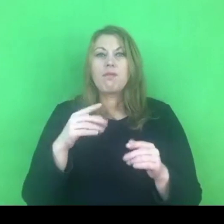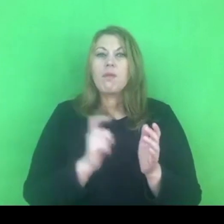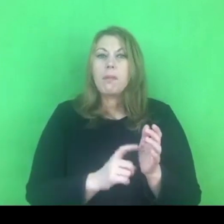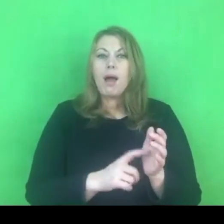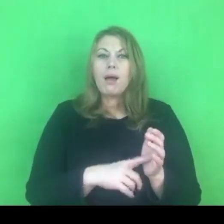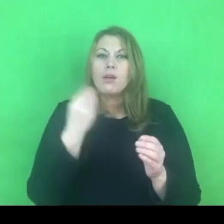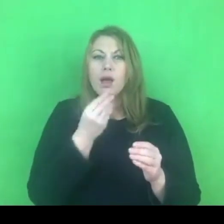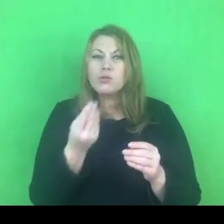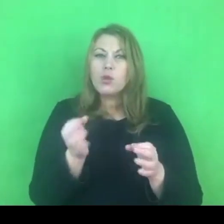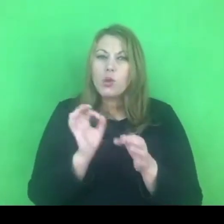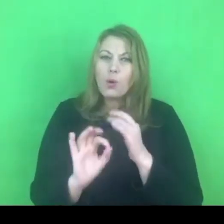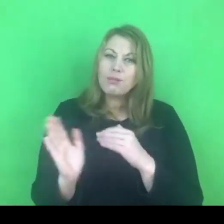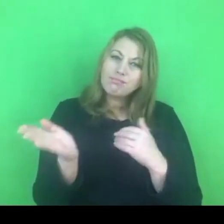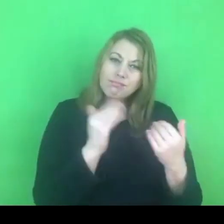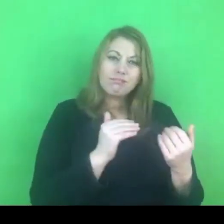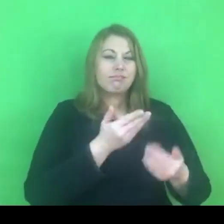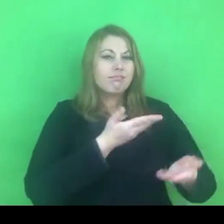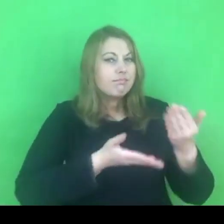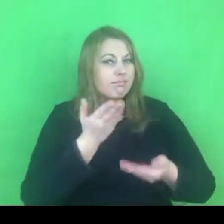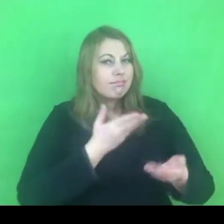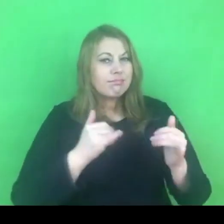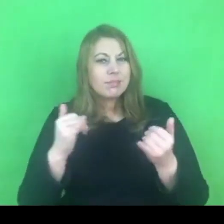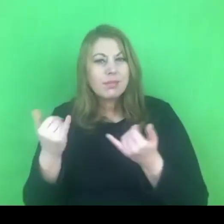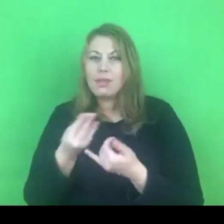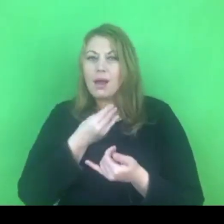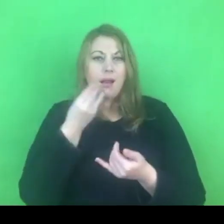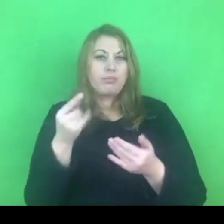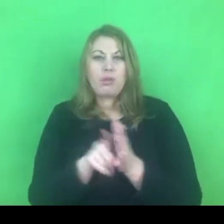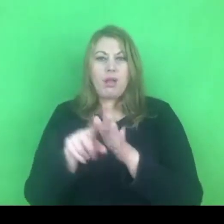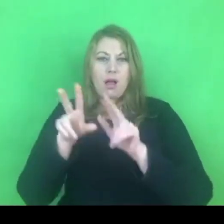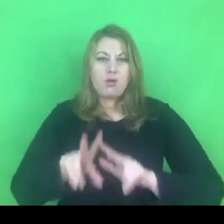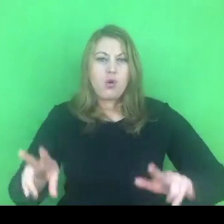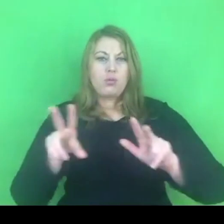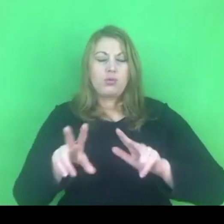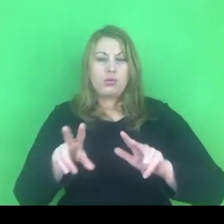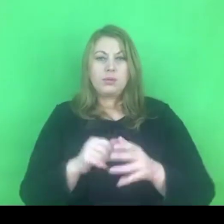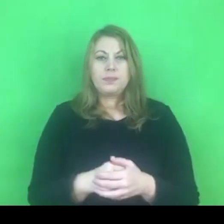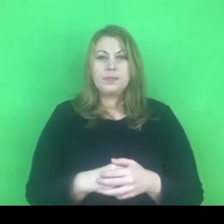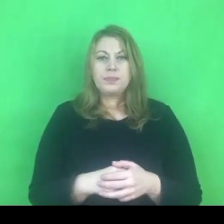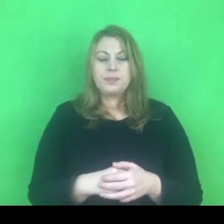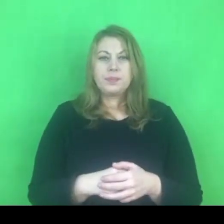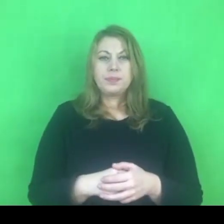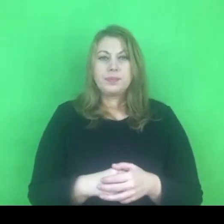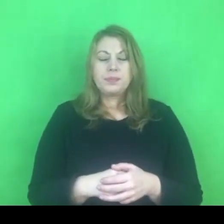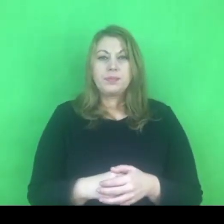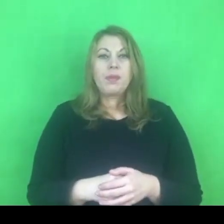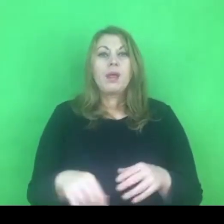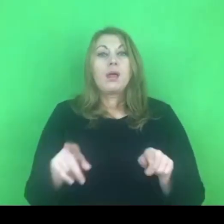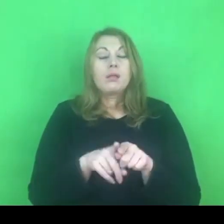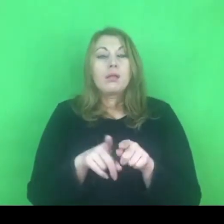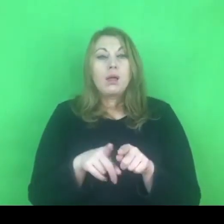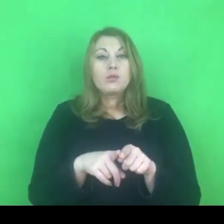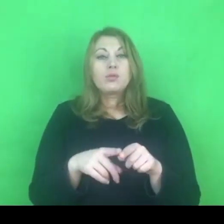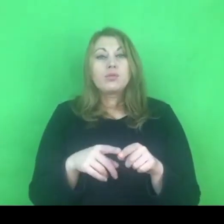takich strategii, które będą konstruktywne jeśli chodzi o działania policji.